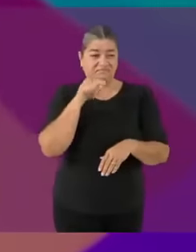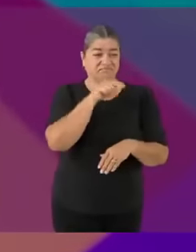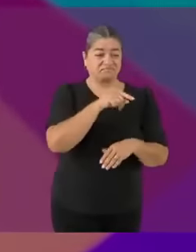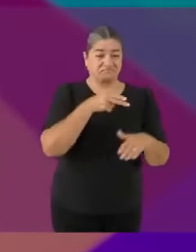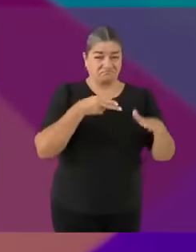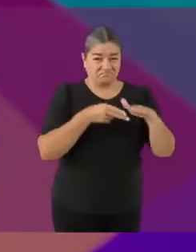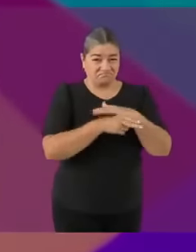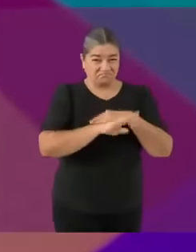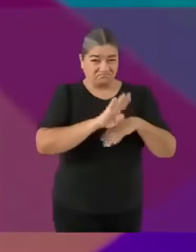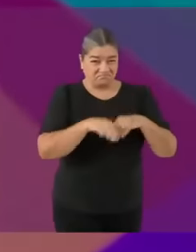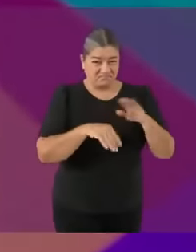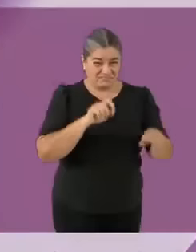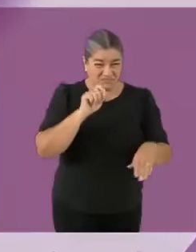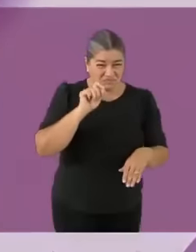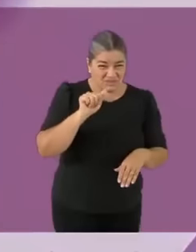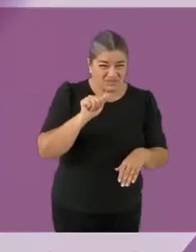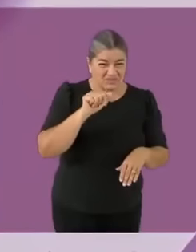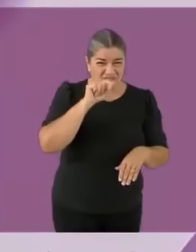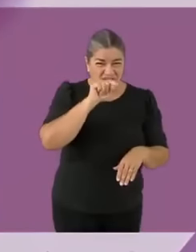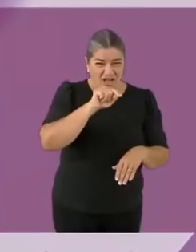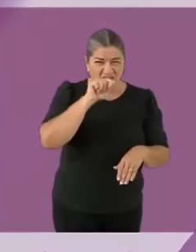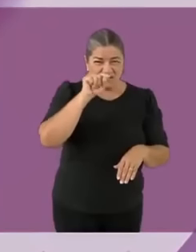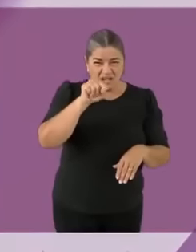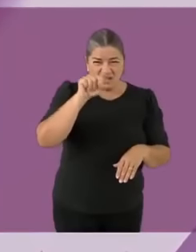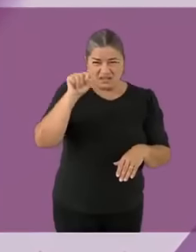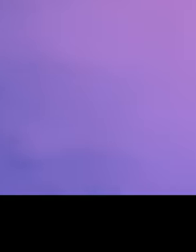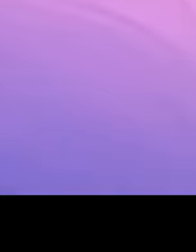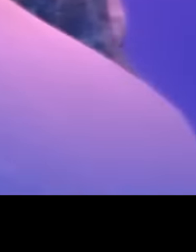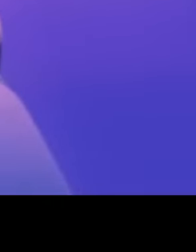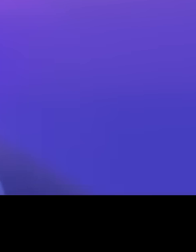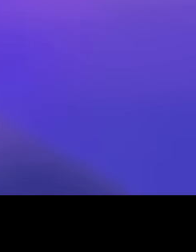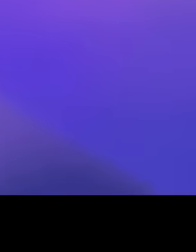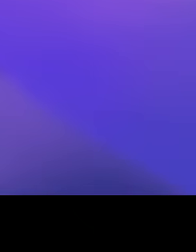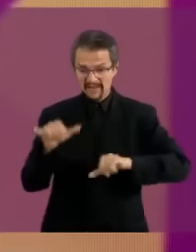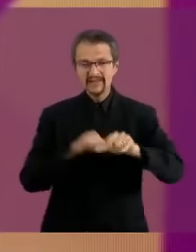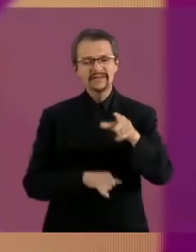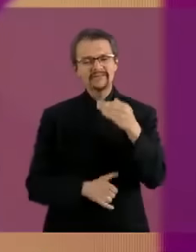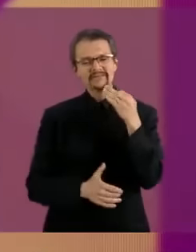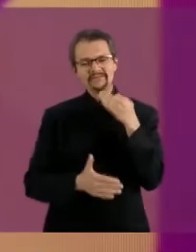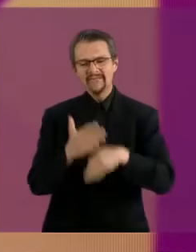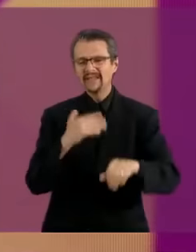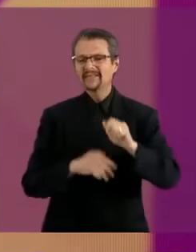fría, sin corazón. Yo te llamaría La Dama... de Hielo. Le diste...